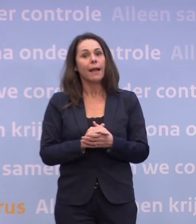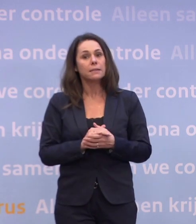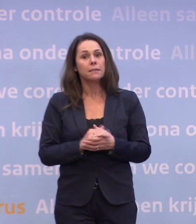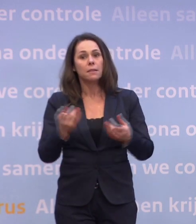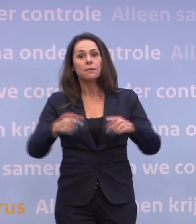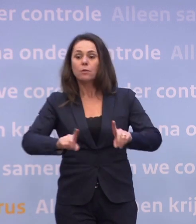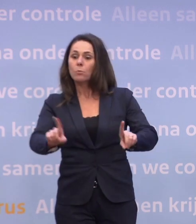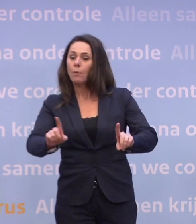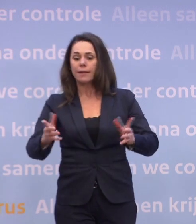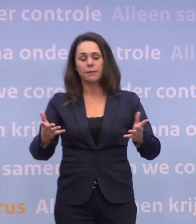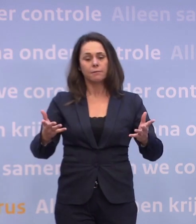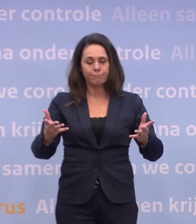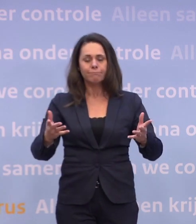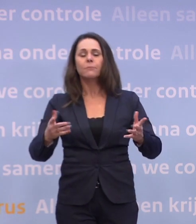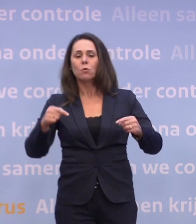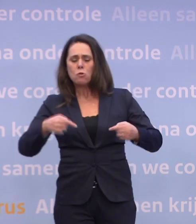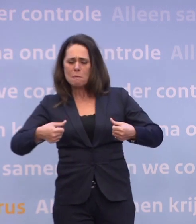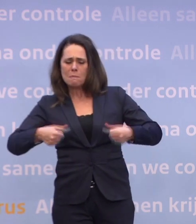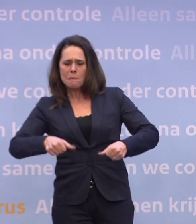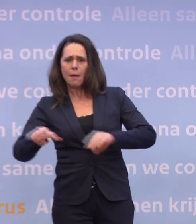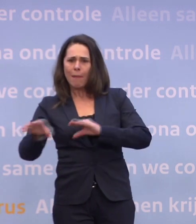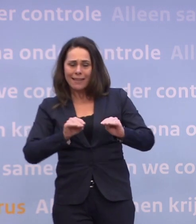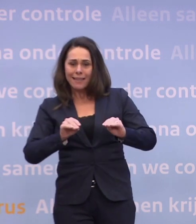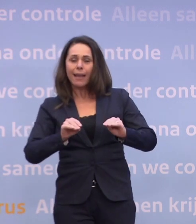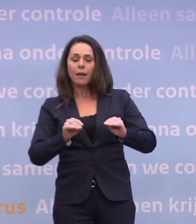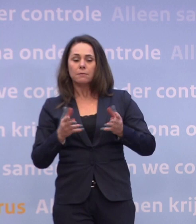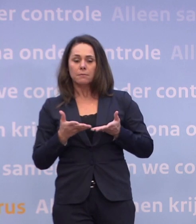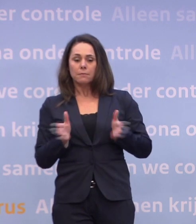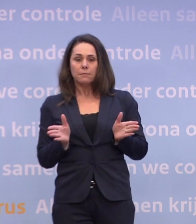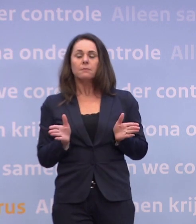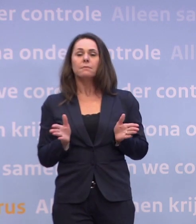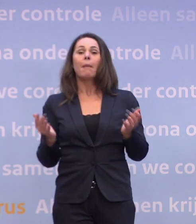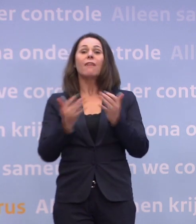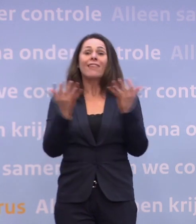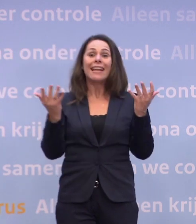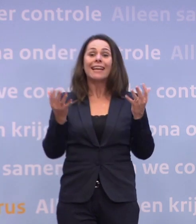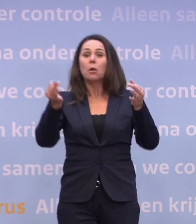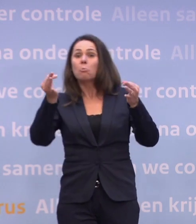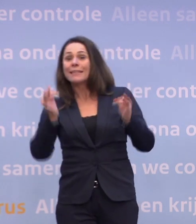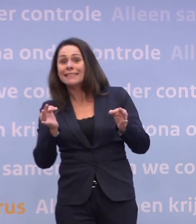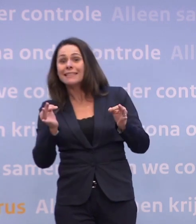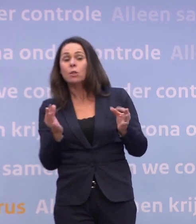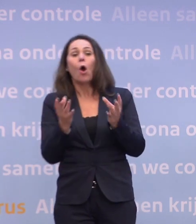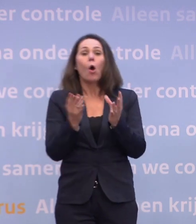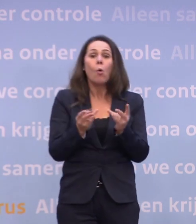...waarop je afscheid kunt nemen van de meest beperkende maatregelen. En wanneer precies en hoe dan precies... ...dat kunnen we op dit moment moeilijk voorspellen.